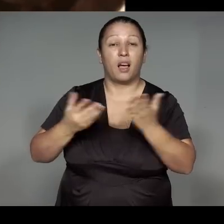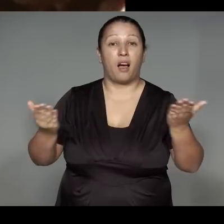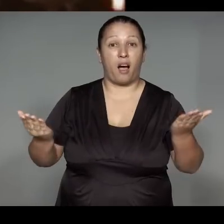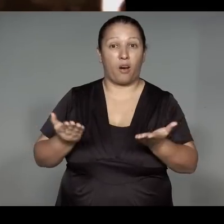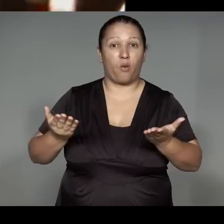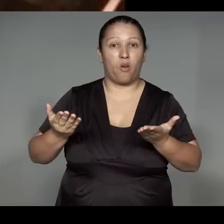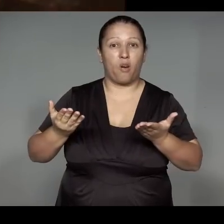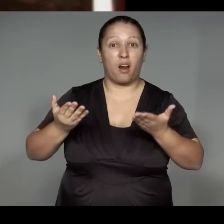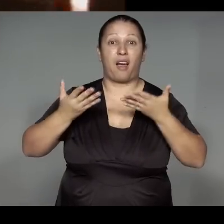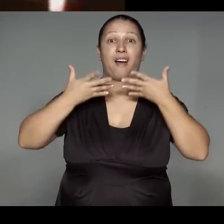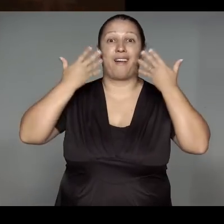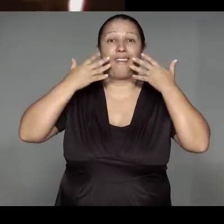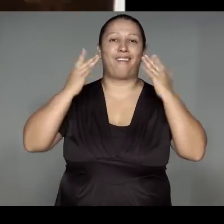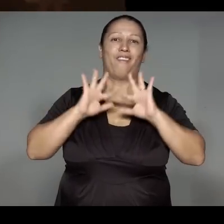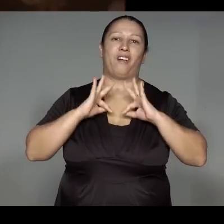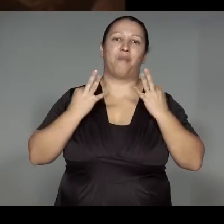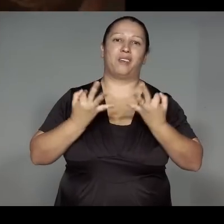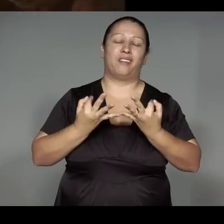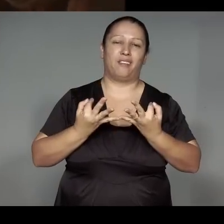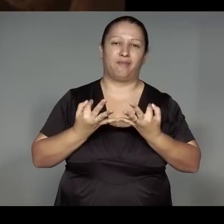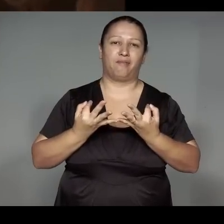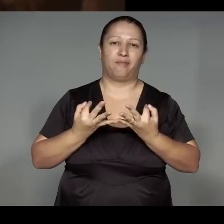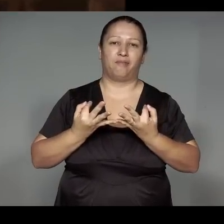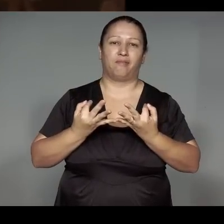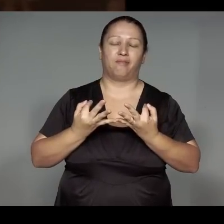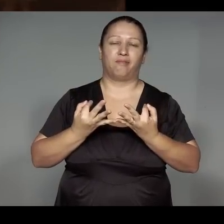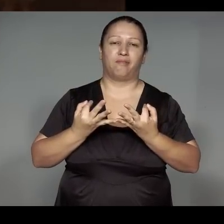te’amerijarawa morypap